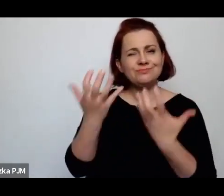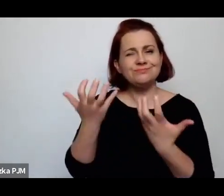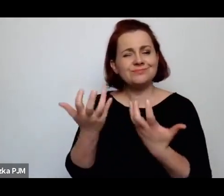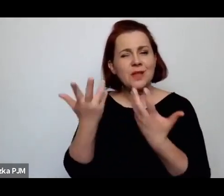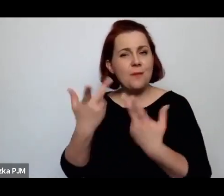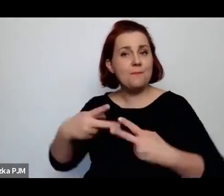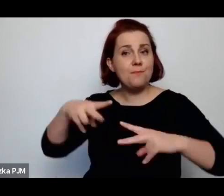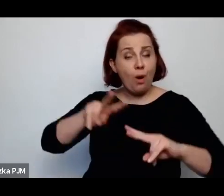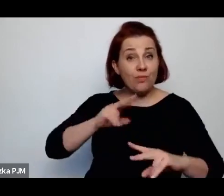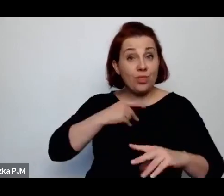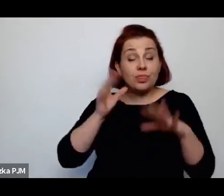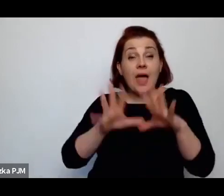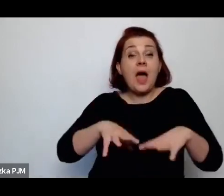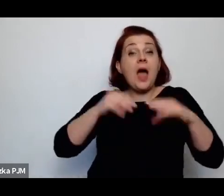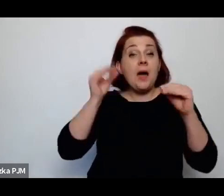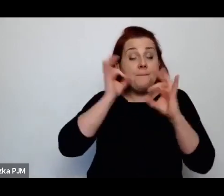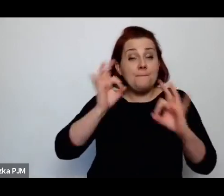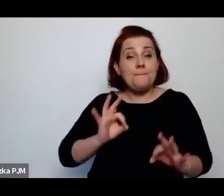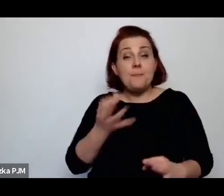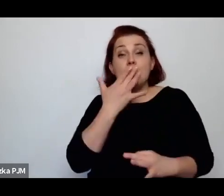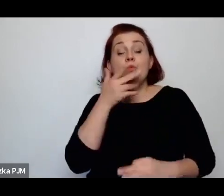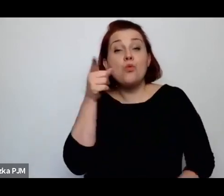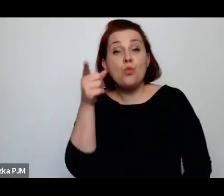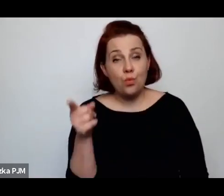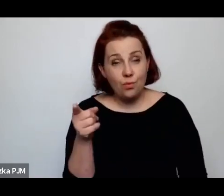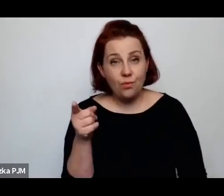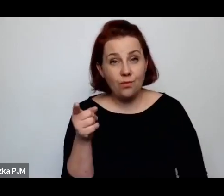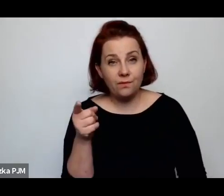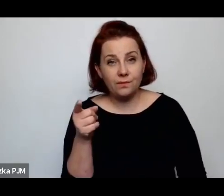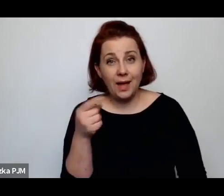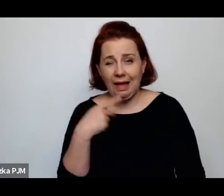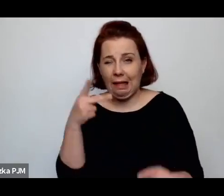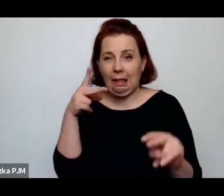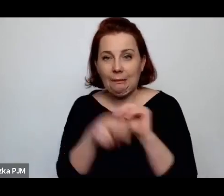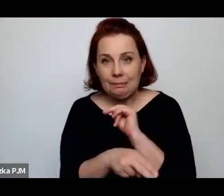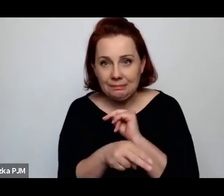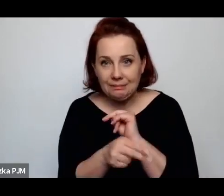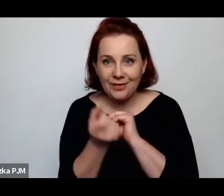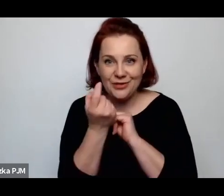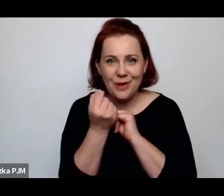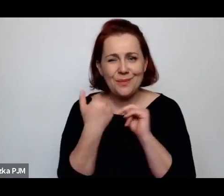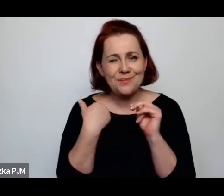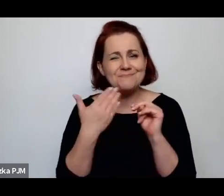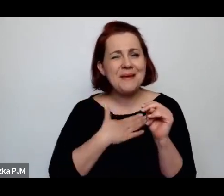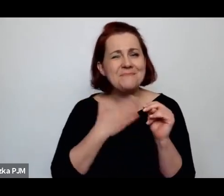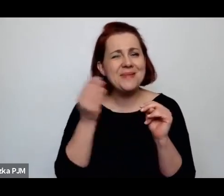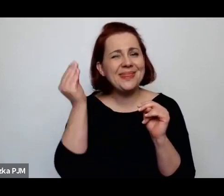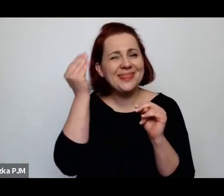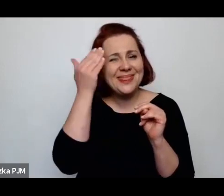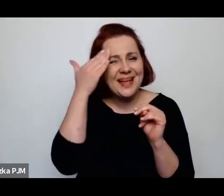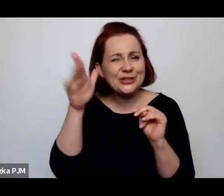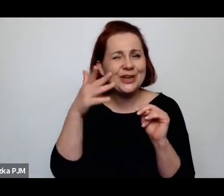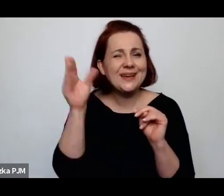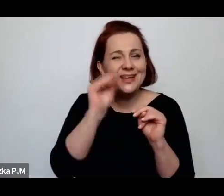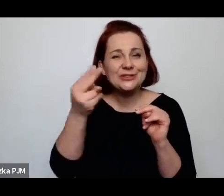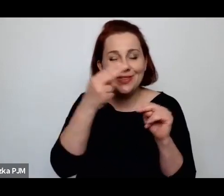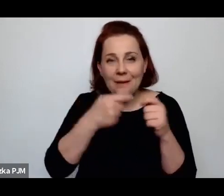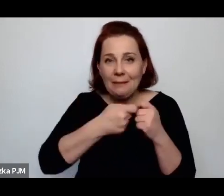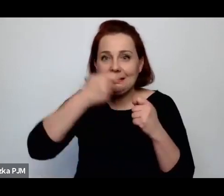o czym Pani na początku zaczęła mówić, a ja Pani przerwałam, bo miałam nadzieje, że że jeszcze ten wątek rozwiniemy, a rzeczywiście zrobiło się już trochę późno